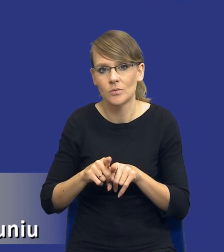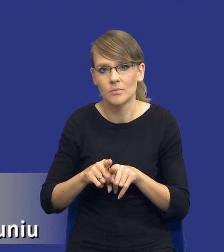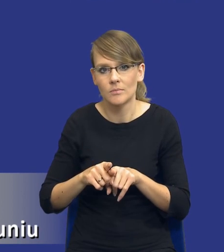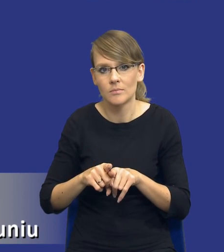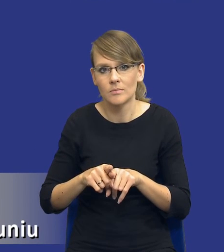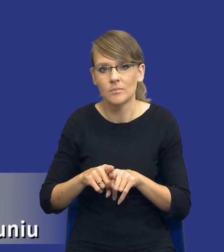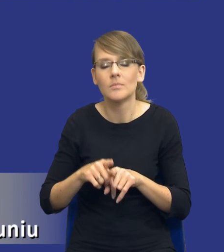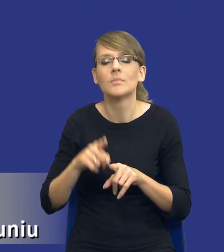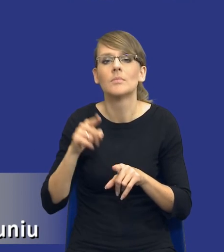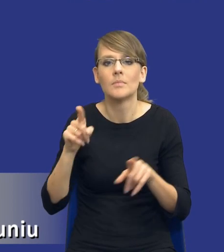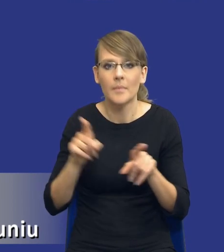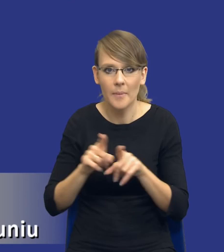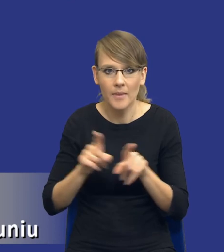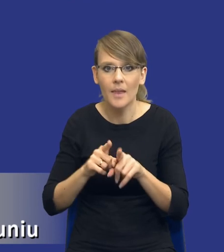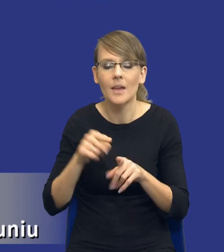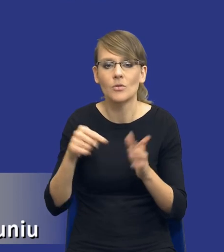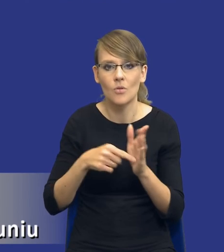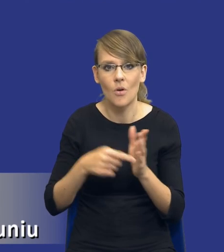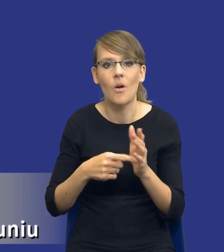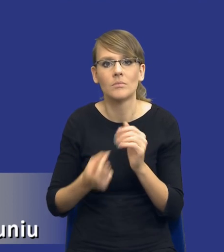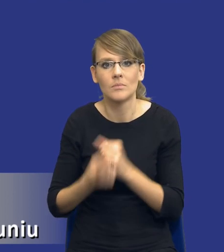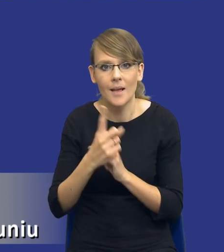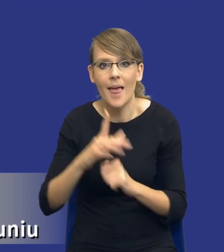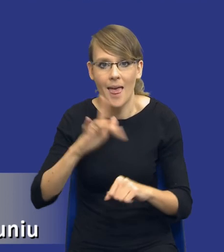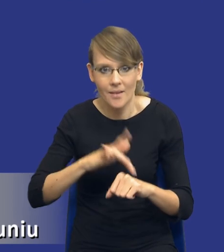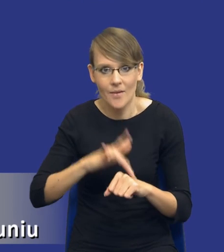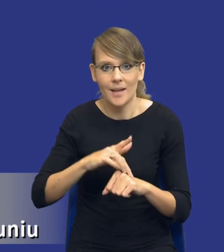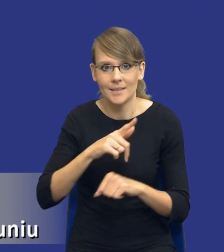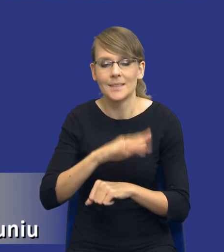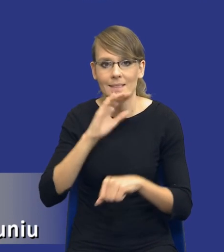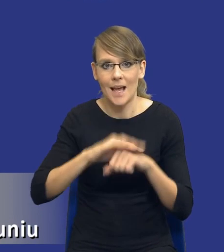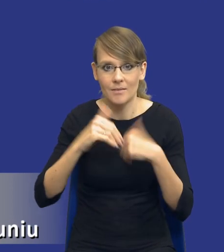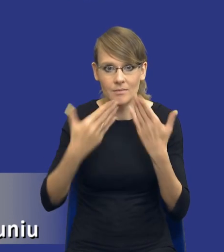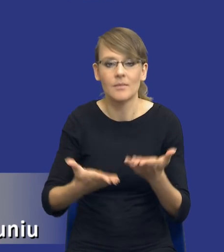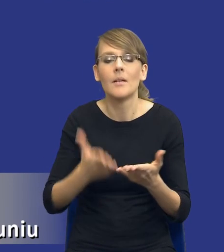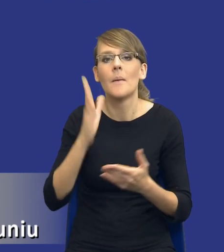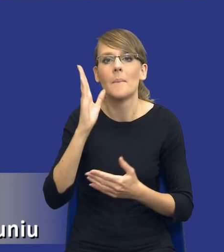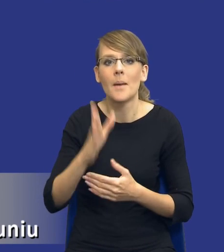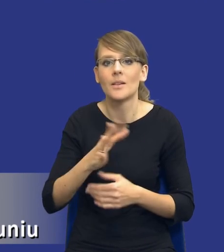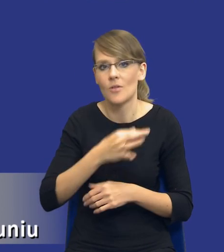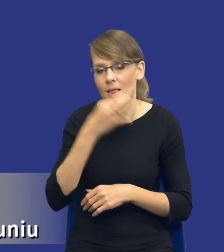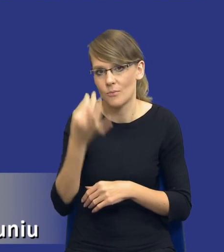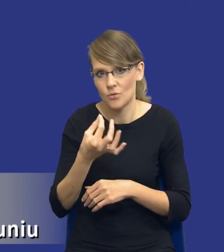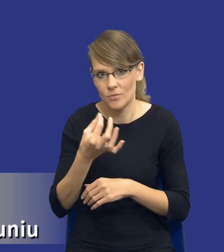powodować, że efekty udzielanych zamówień będą coraz lepsze i coraz bardziej odczuwalne.